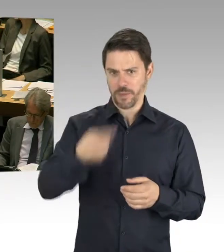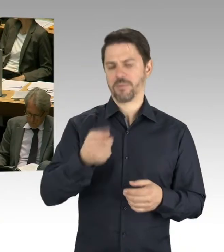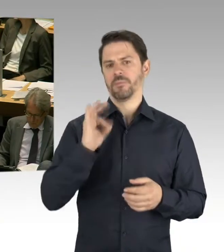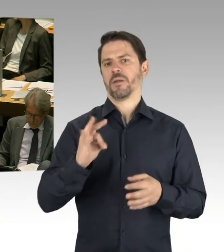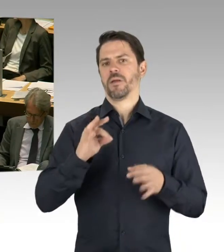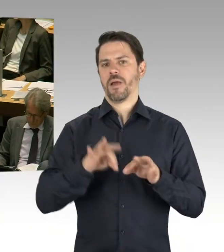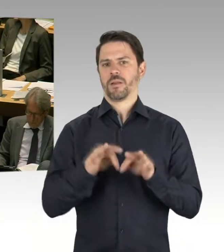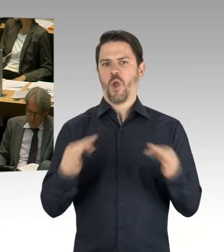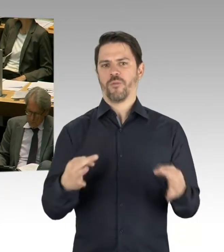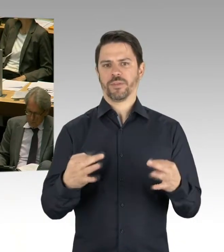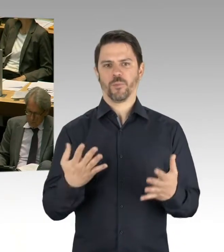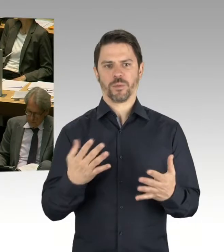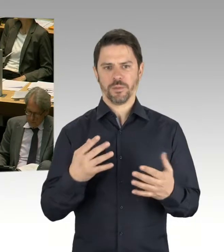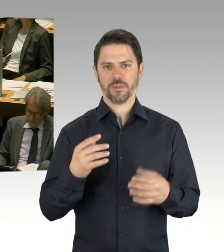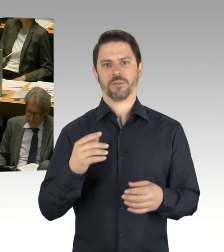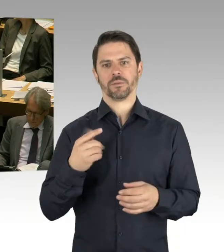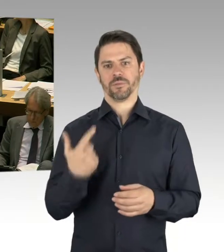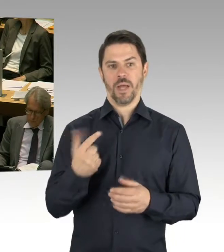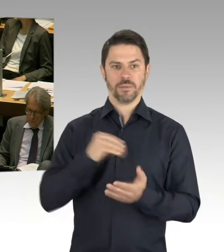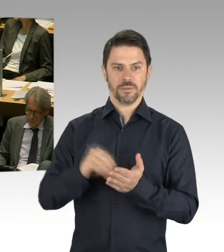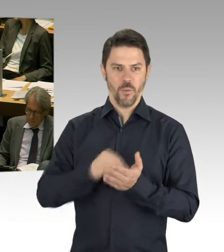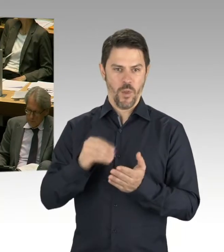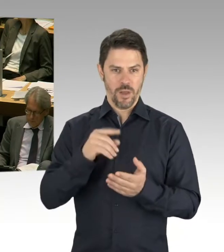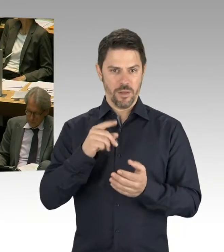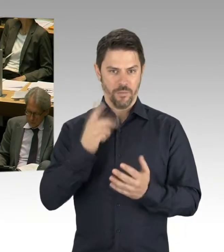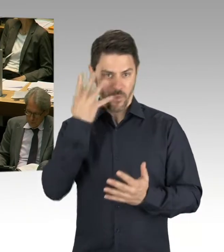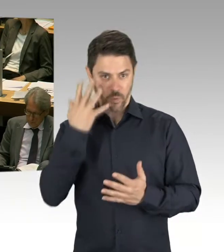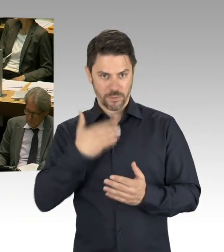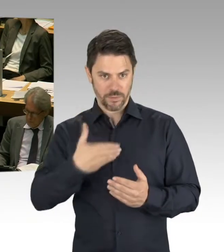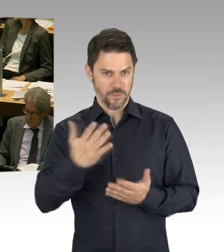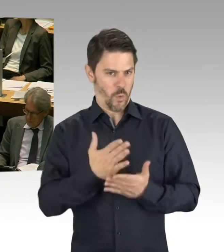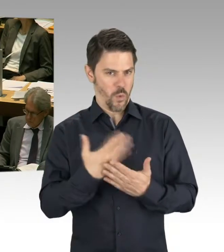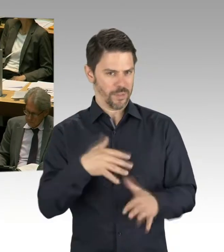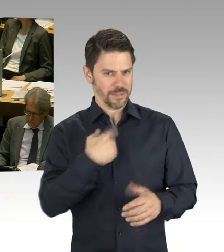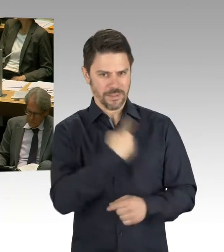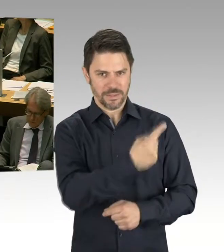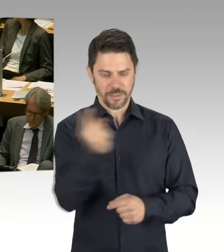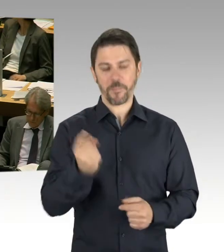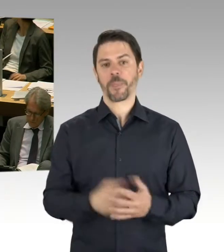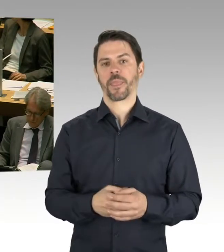Und für elf Grundschulen und zwei weiterführende Schulen werden die Grundsteine gelegt.